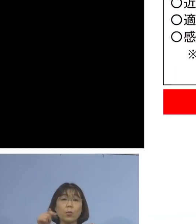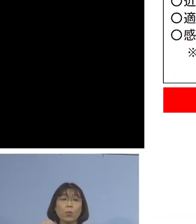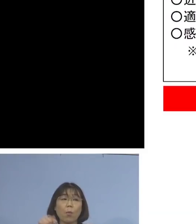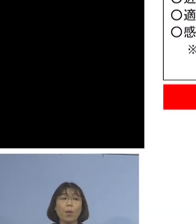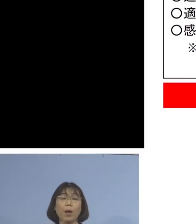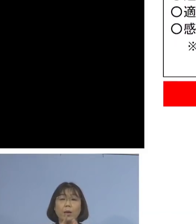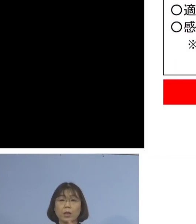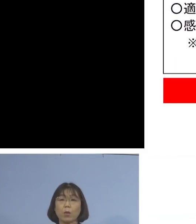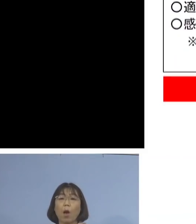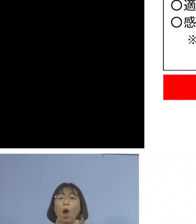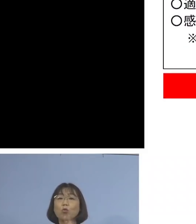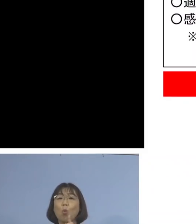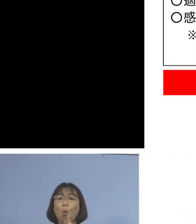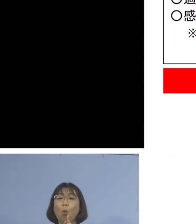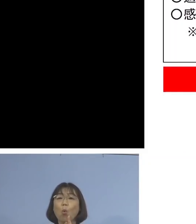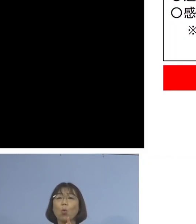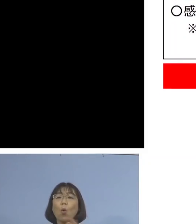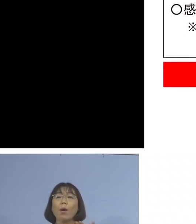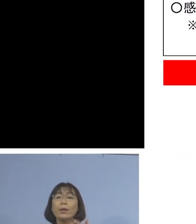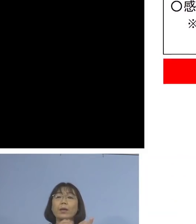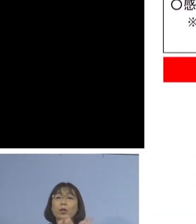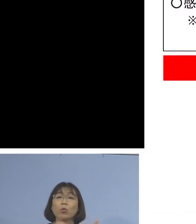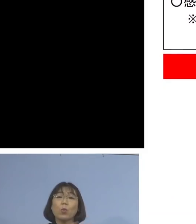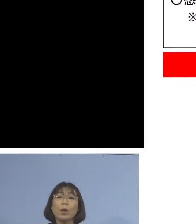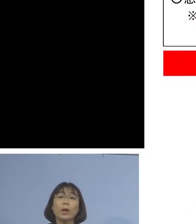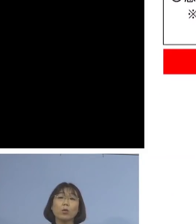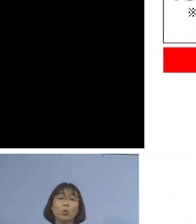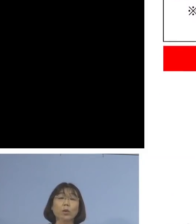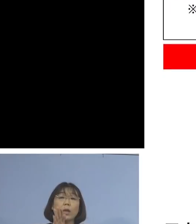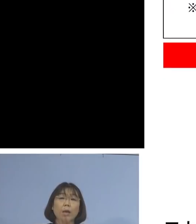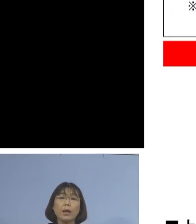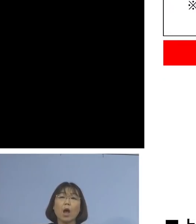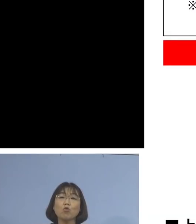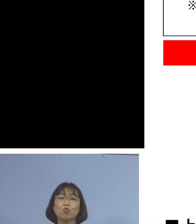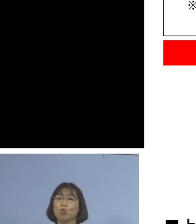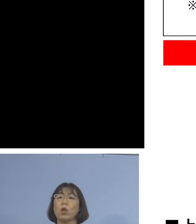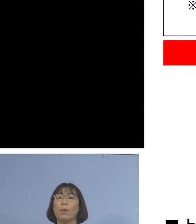濃厚接触者の可能性がある 従業員の方はいないんですが